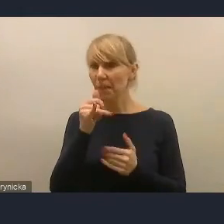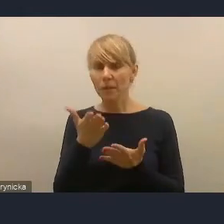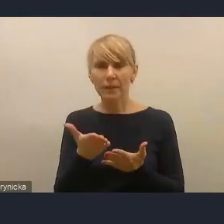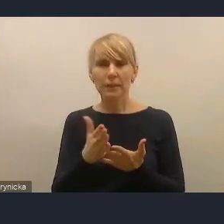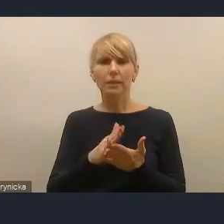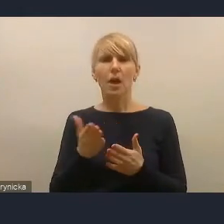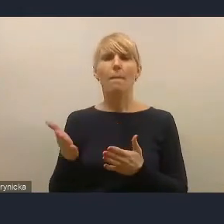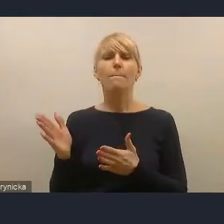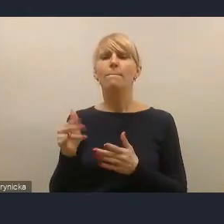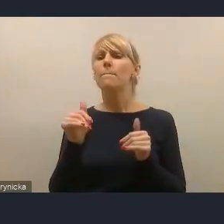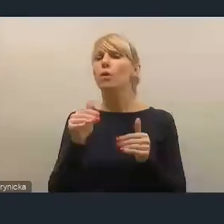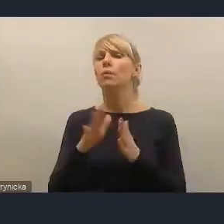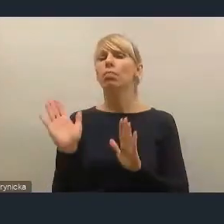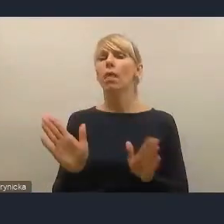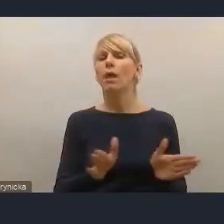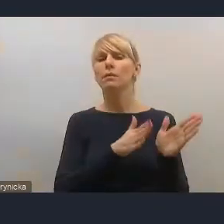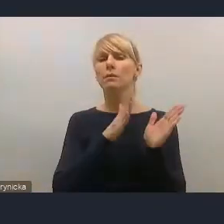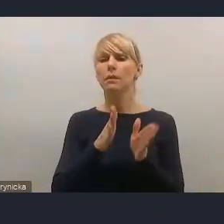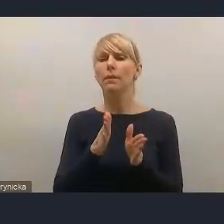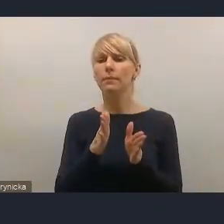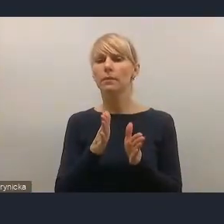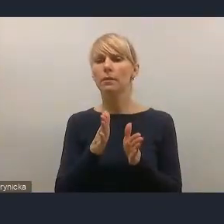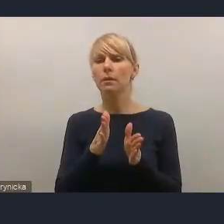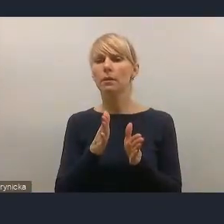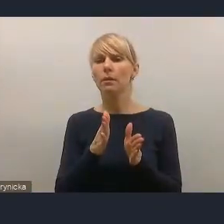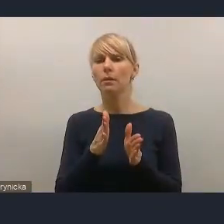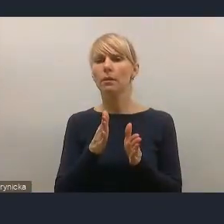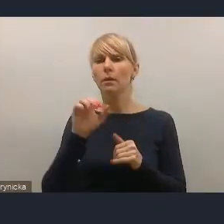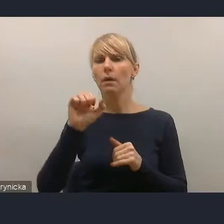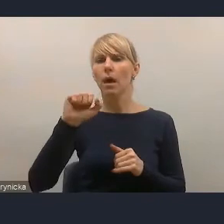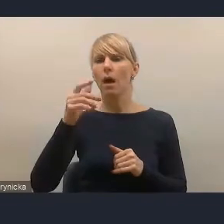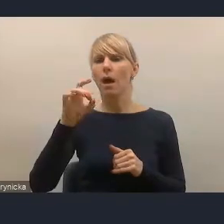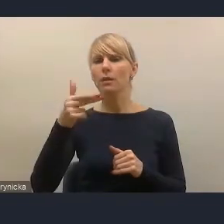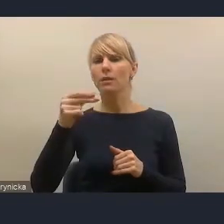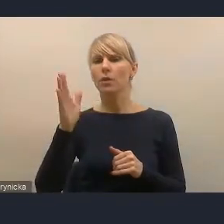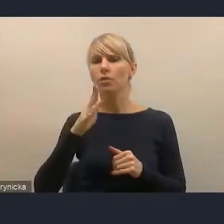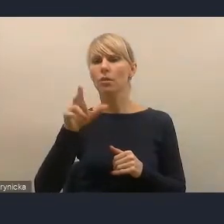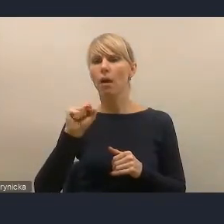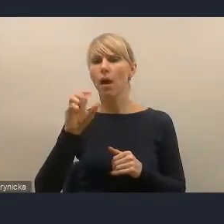to może poprosimy panią Agnieszkę Kwiatkowską z Warszawy,